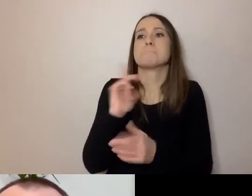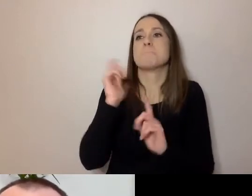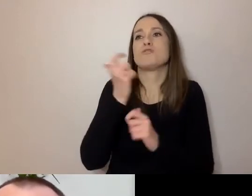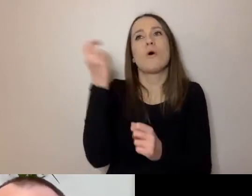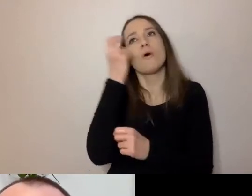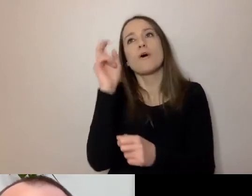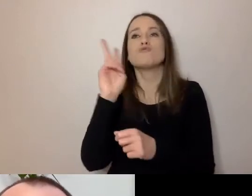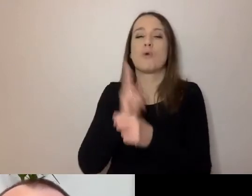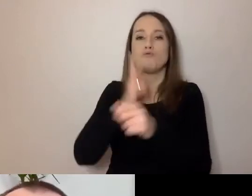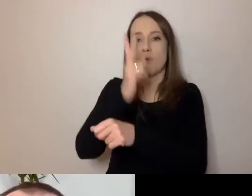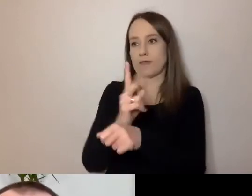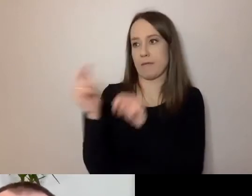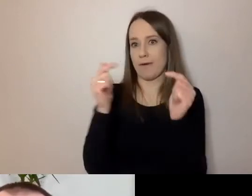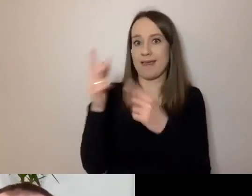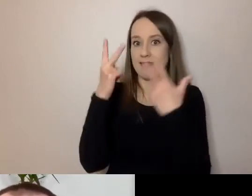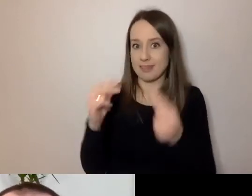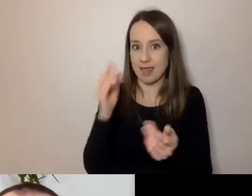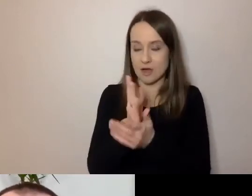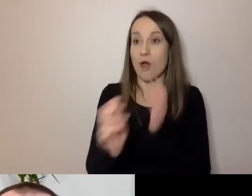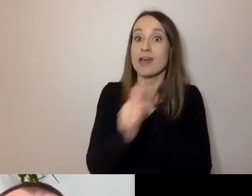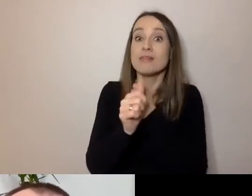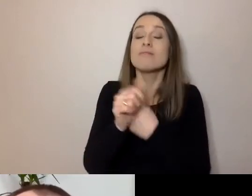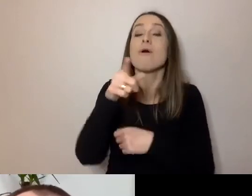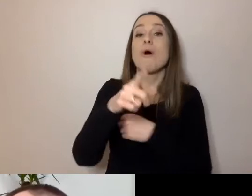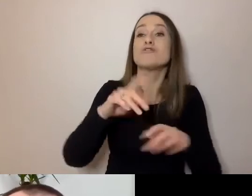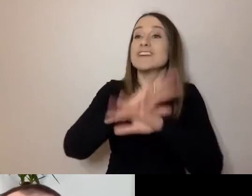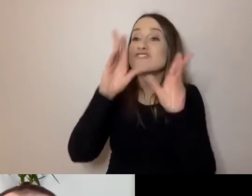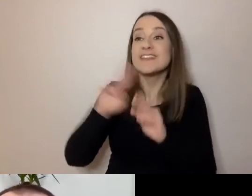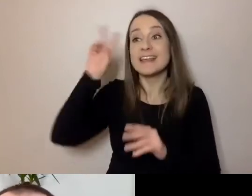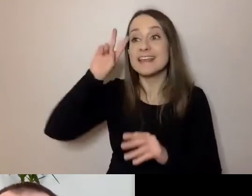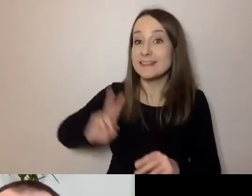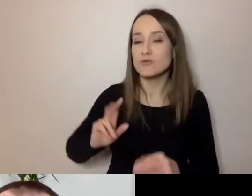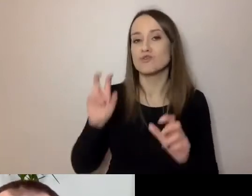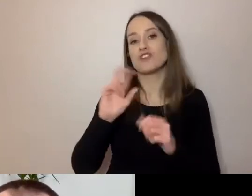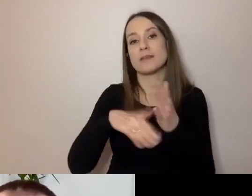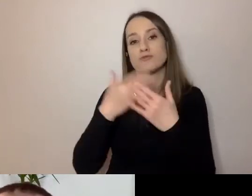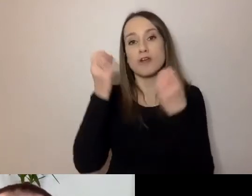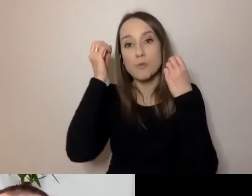Tylko żeby wszystkie instytucje, czy to instytucje kultury, czy przede wszystkim urzędy,